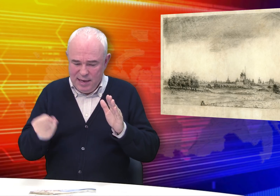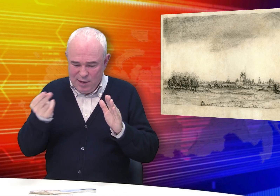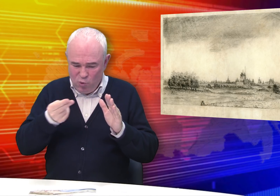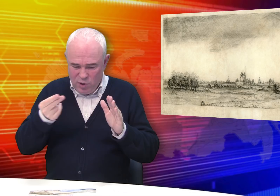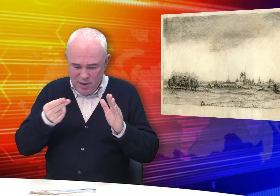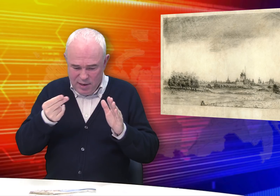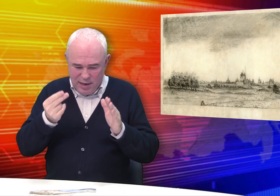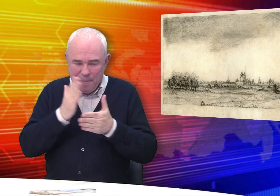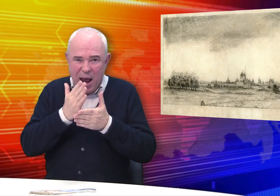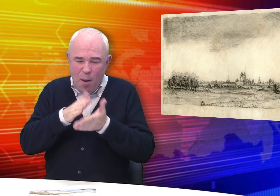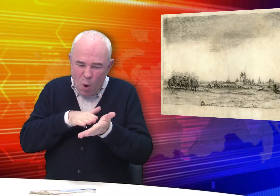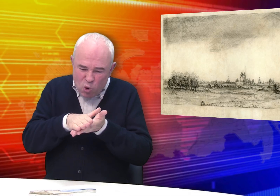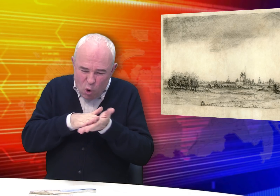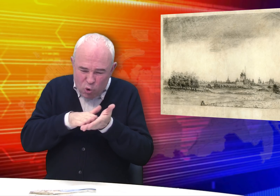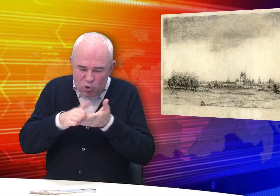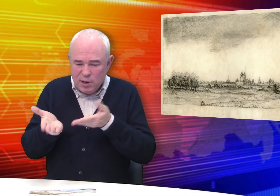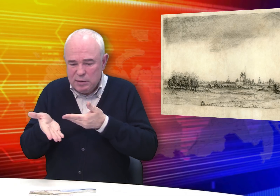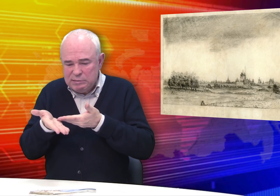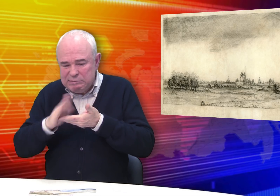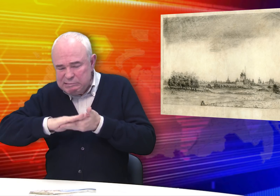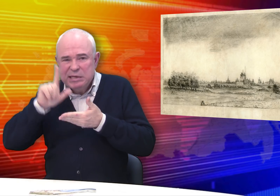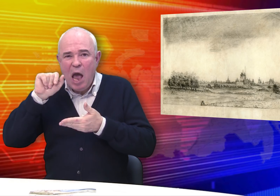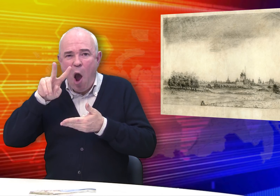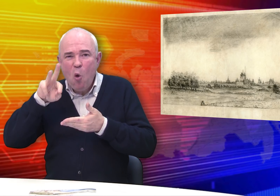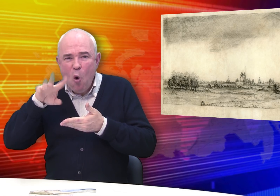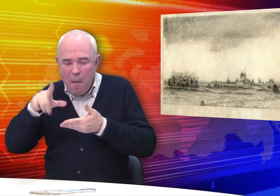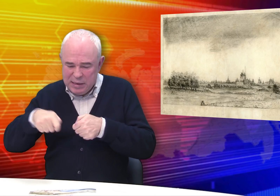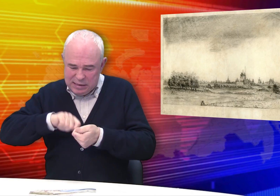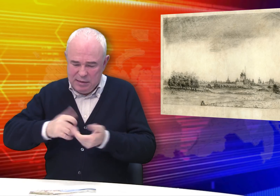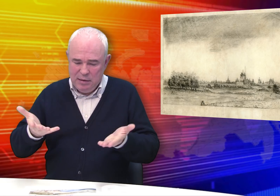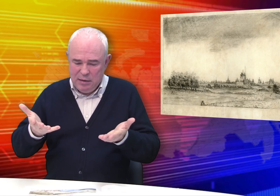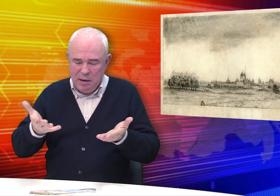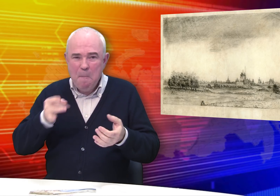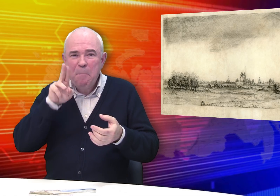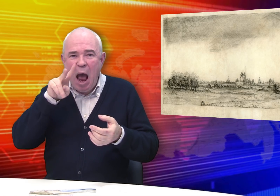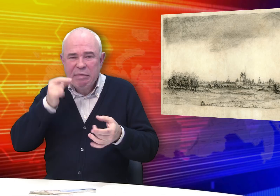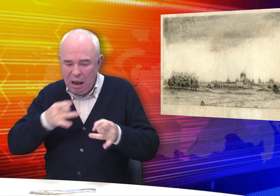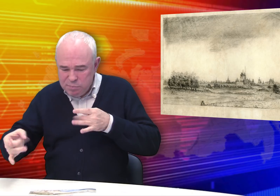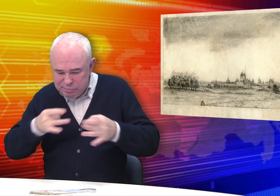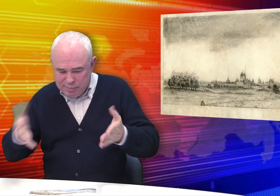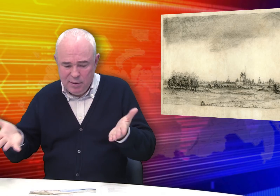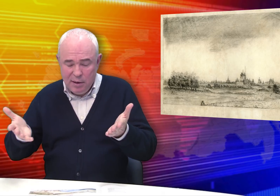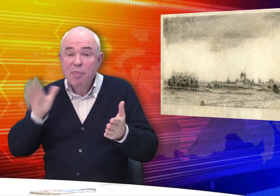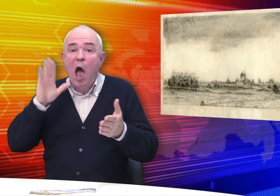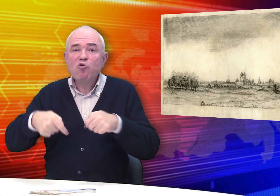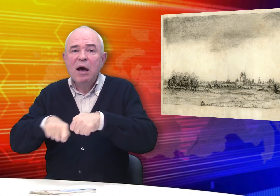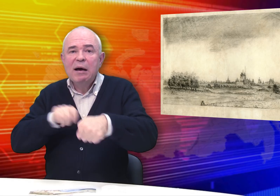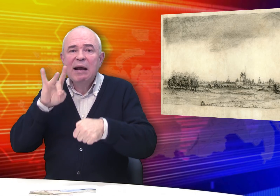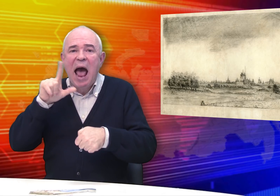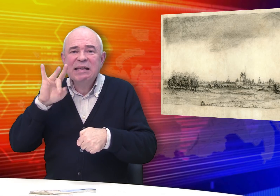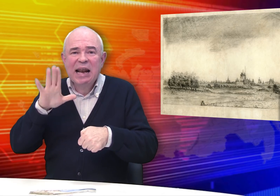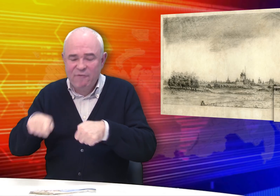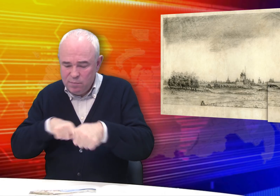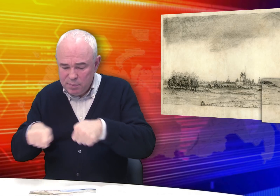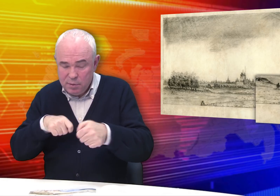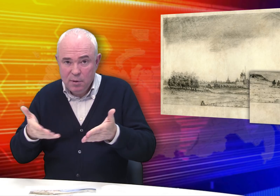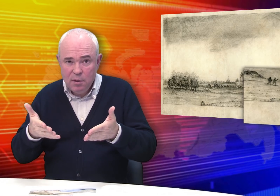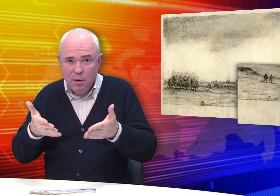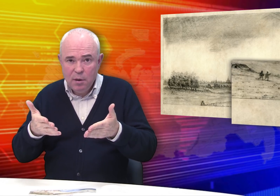Листы имели притёртости, заломы, пятна и даже разрывы.